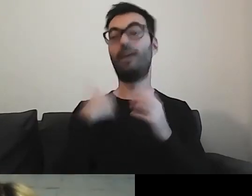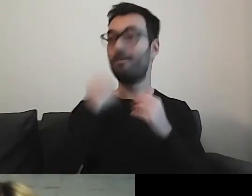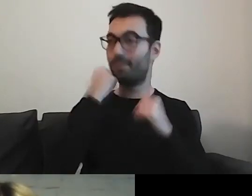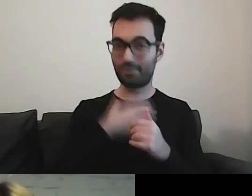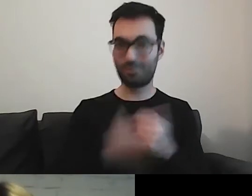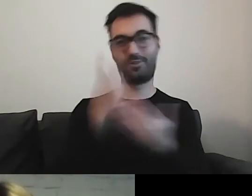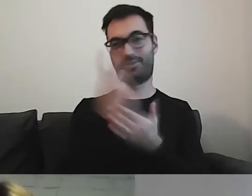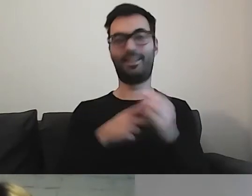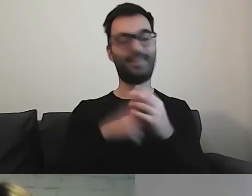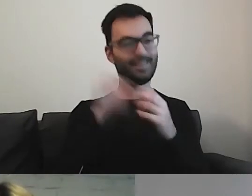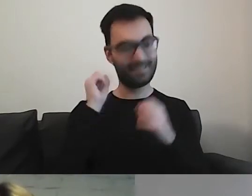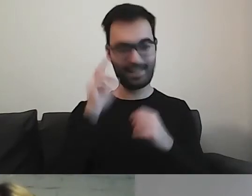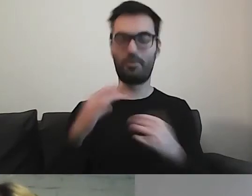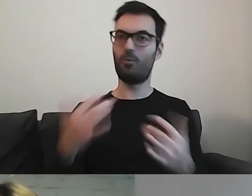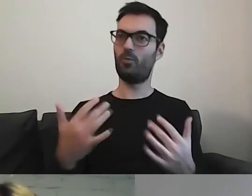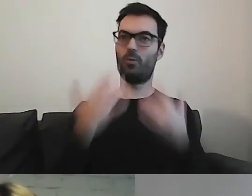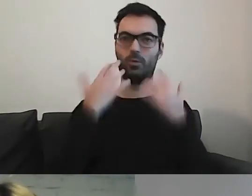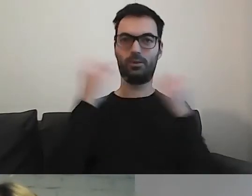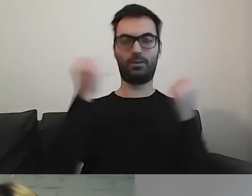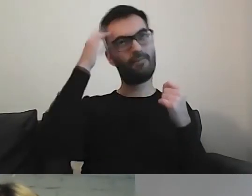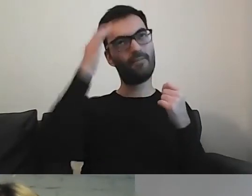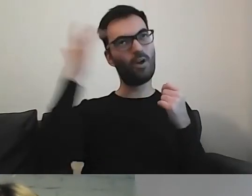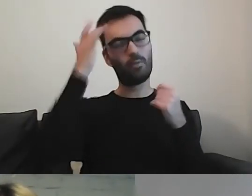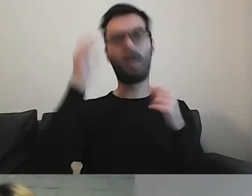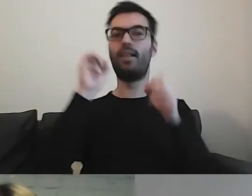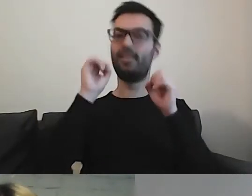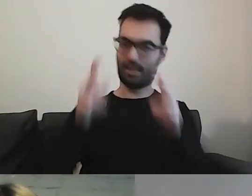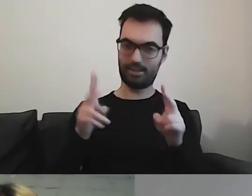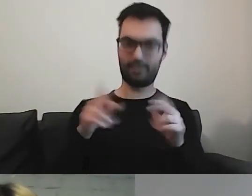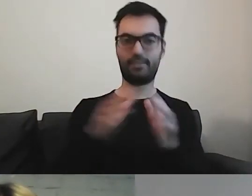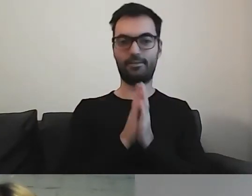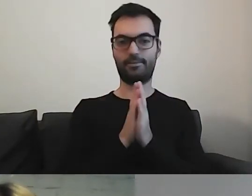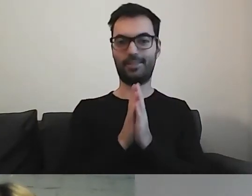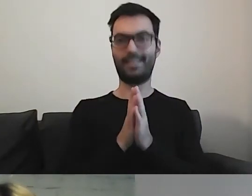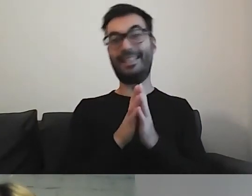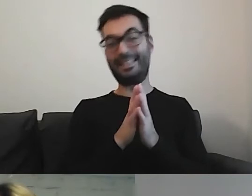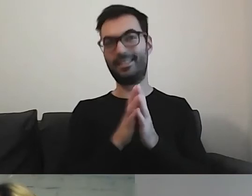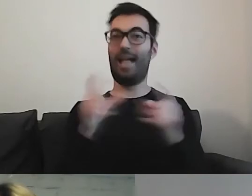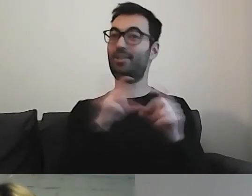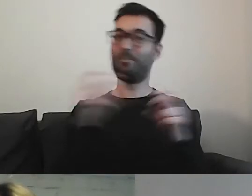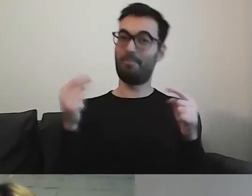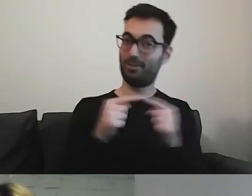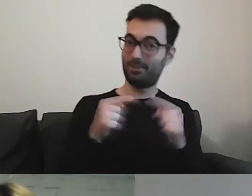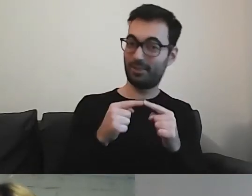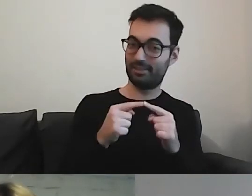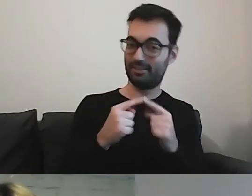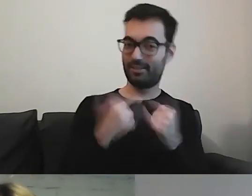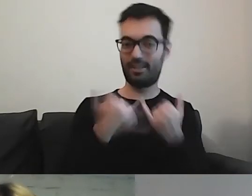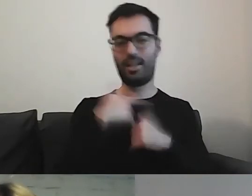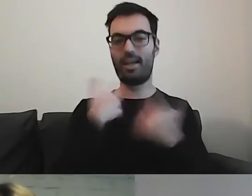Bardzo działa na naszą wyobraźnię. Tylko czy to jest miejsce, gdy chcemy konkretnych informacji?